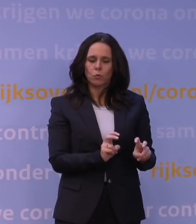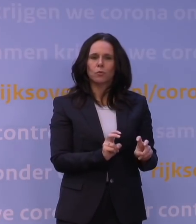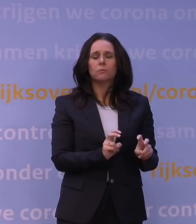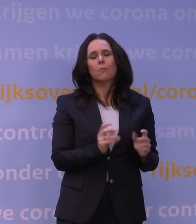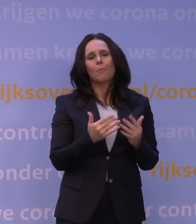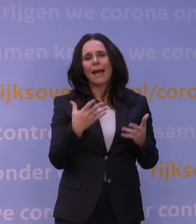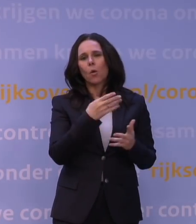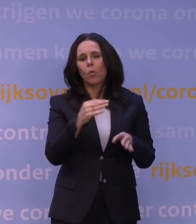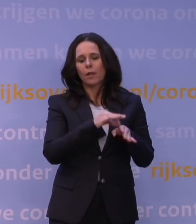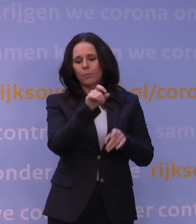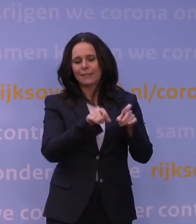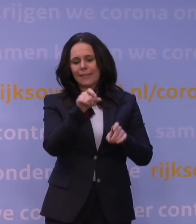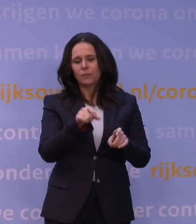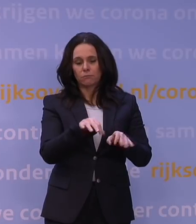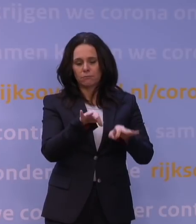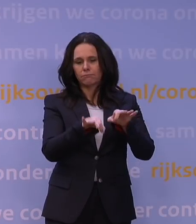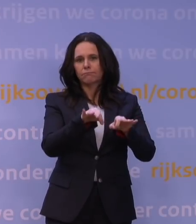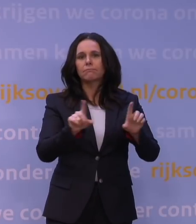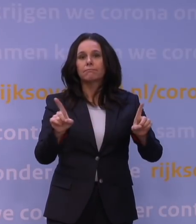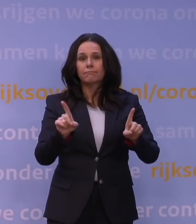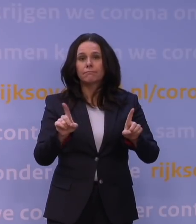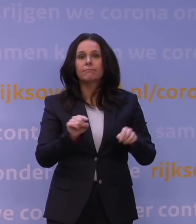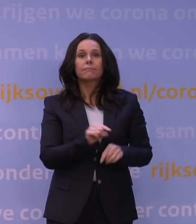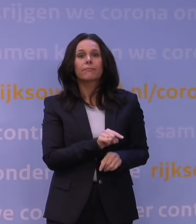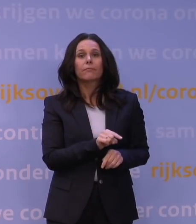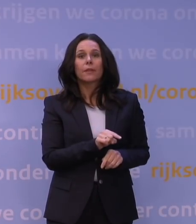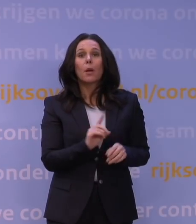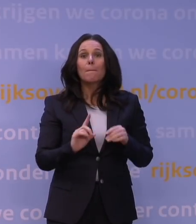die laat duidelijk zien dat als iemand nu een primaire vaccinatie krijgt,